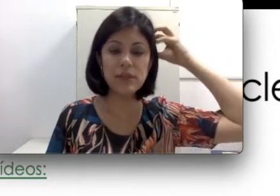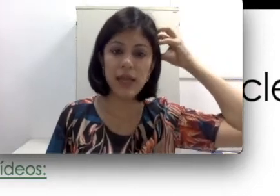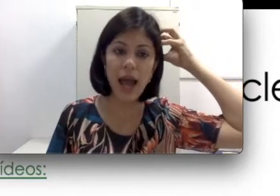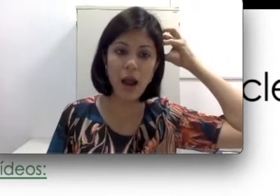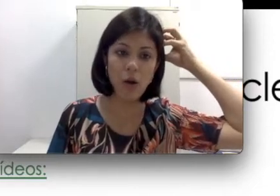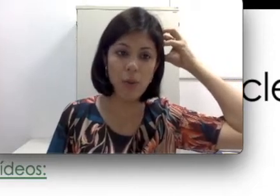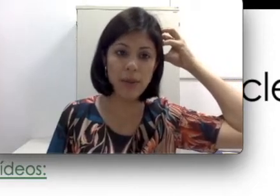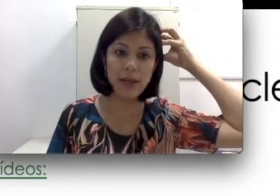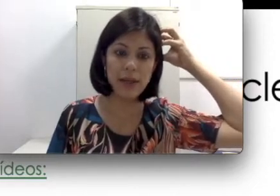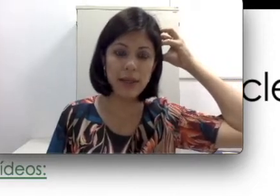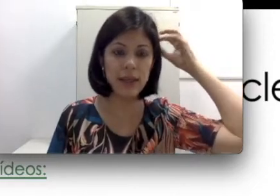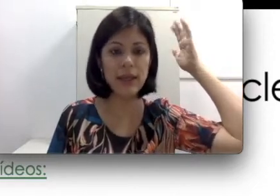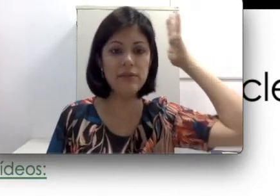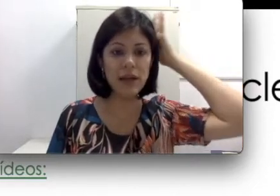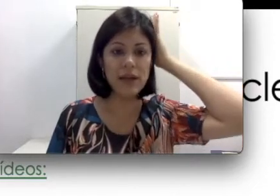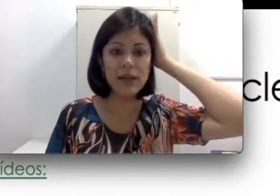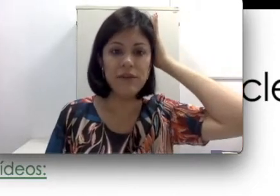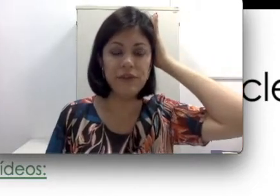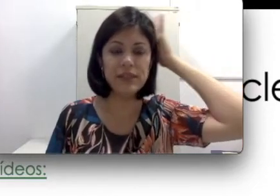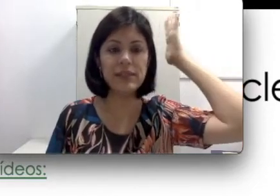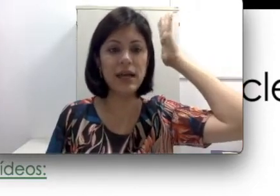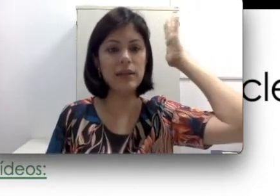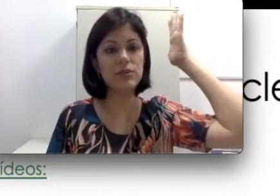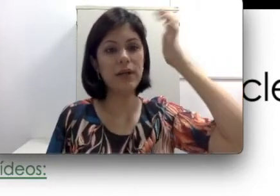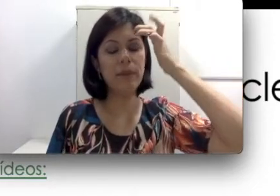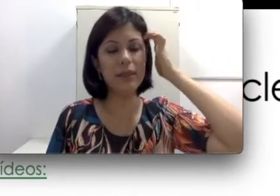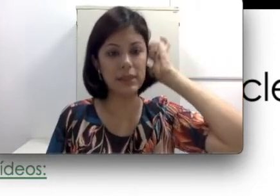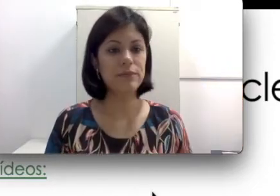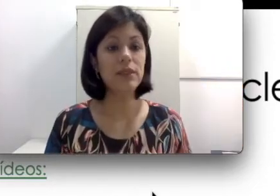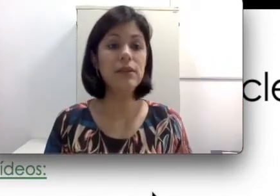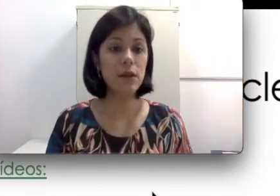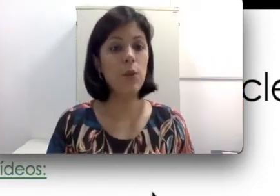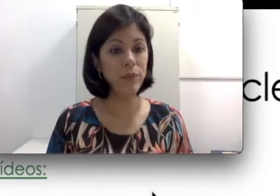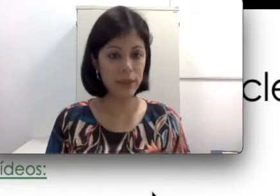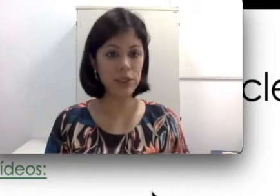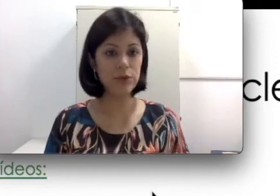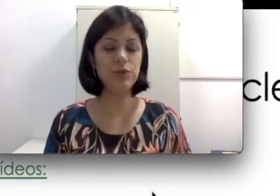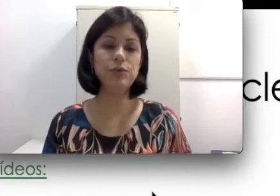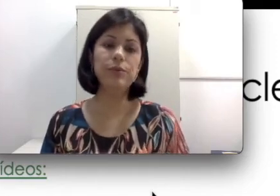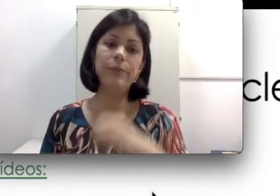você acopla ele e ele vai fixar na sua cabeça. Então o implante é constituído por uma